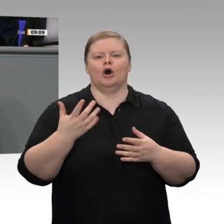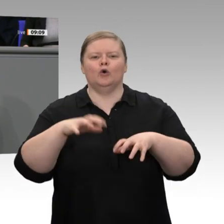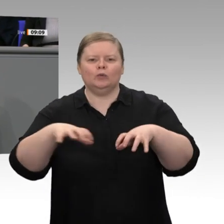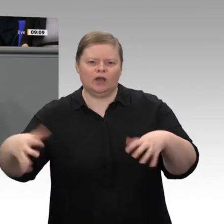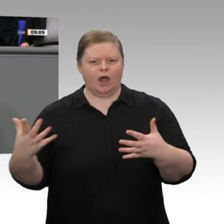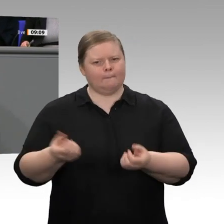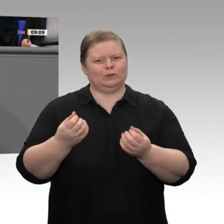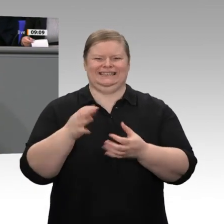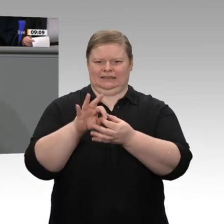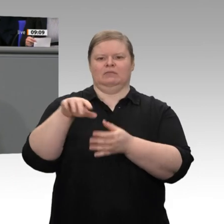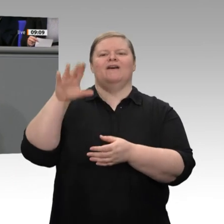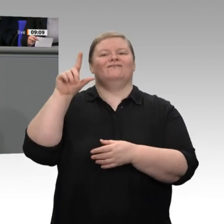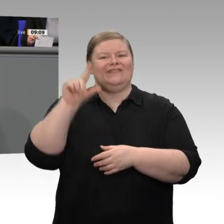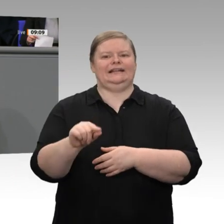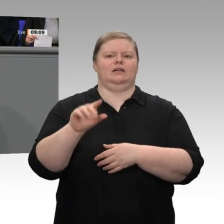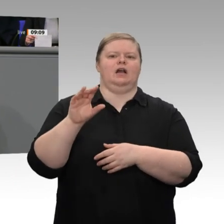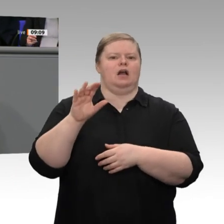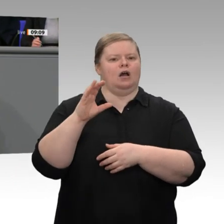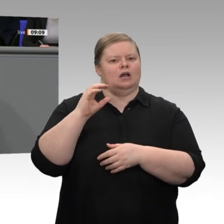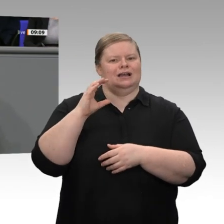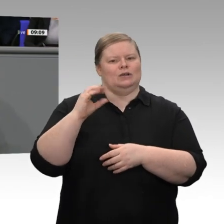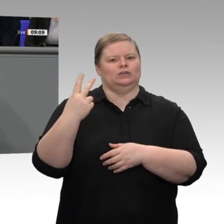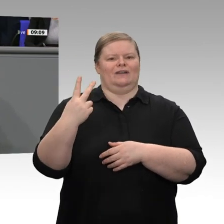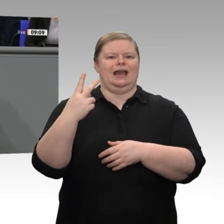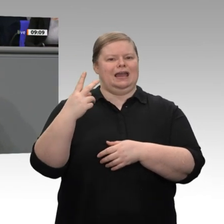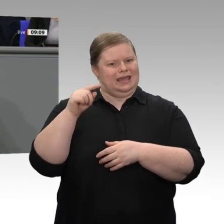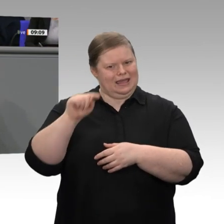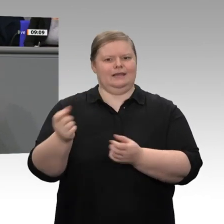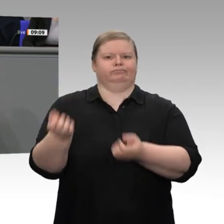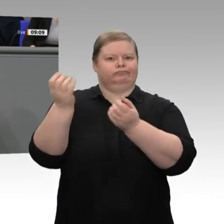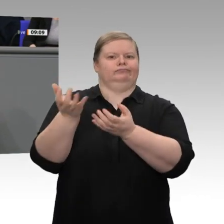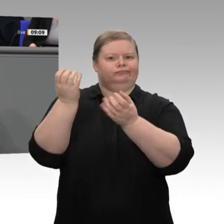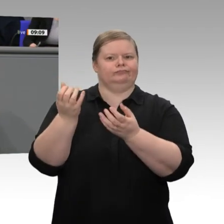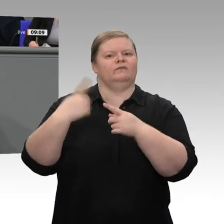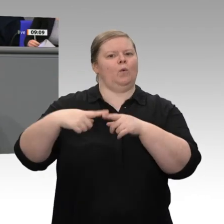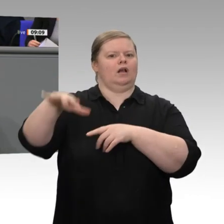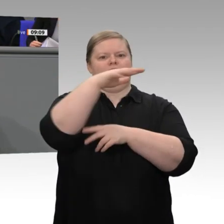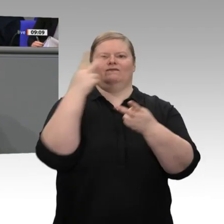dass wir unsere Klima- und Energiepolitik nur dann weltweit vertreten und populär